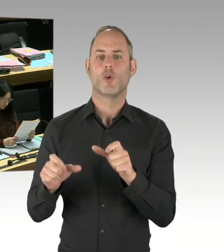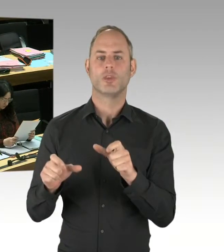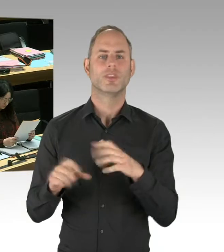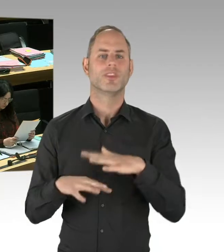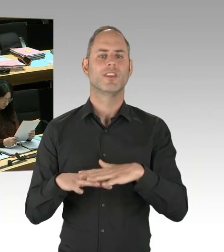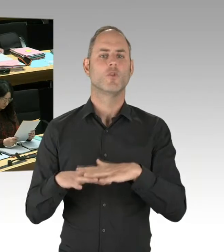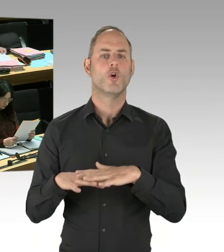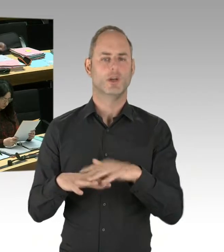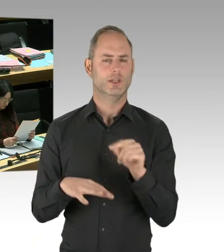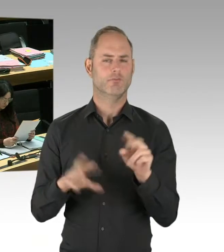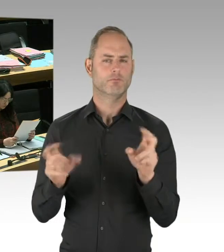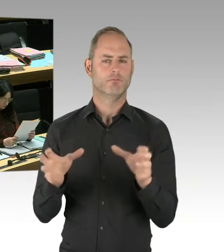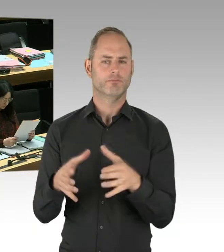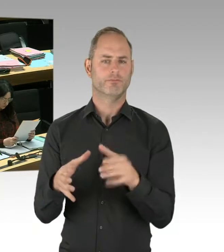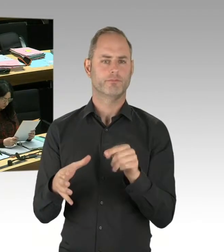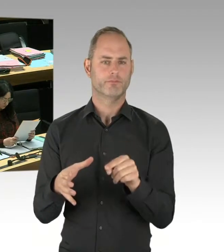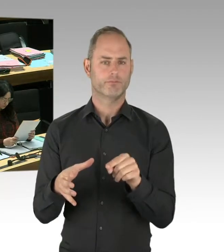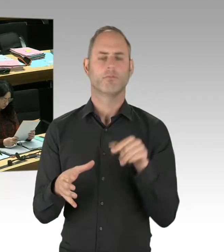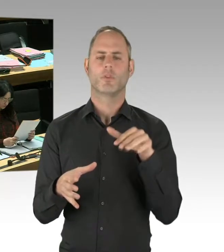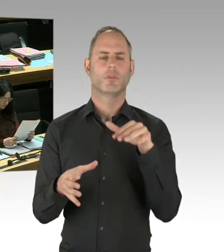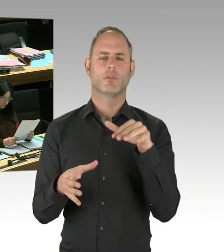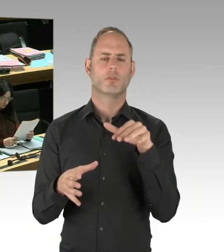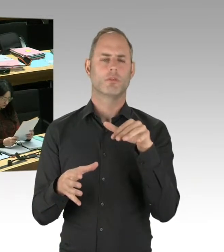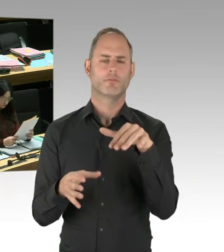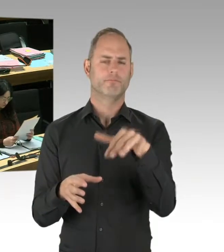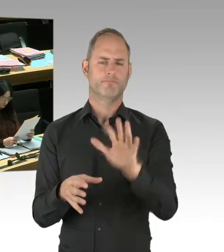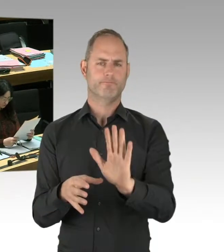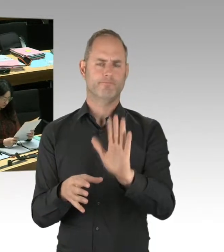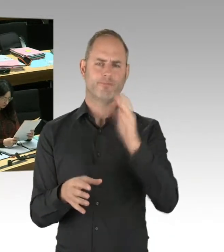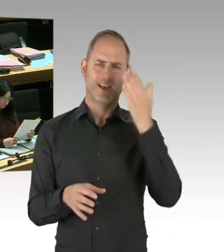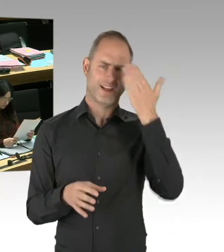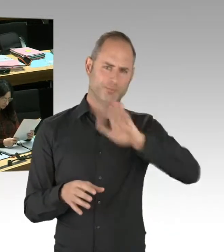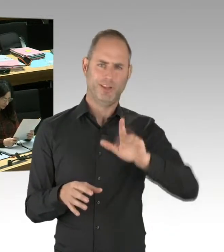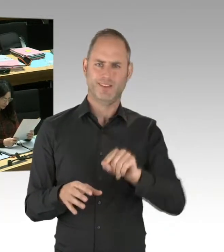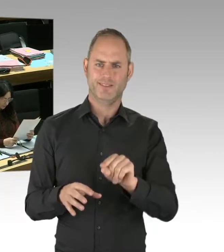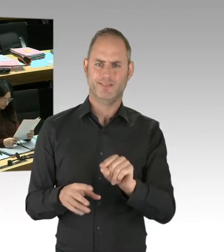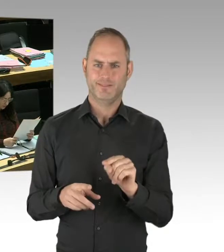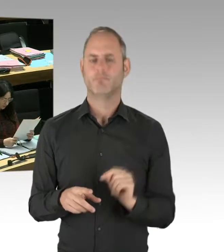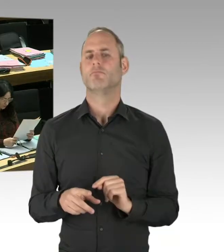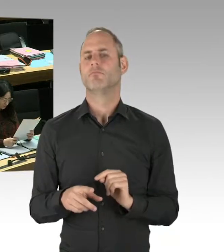Und ich empfehle allen, die sich für das Thema interessieren und nicht nur an der Erregung interessiert sind, sondern sich für das Thema interessieren,